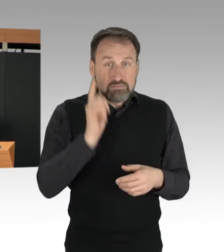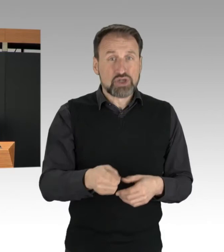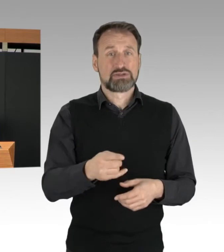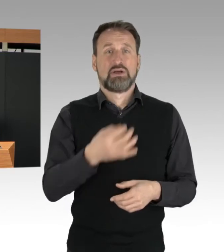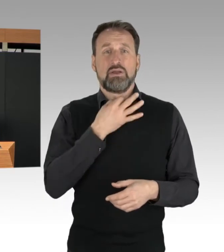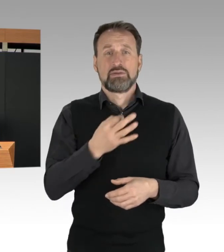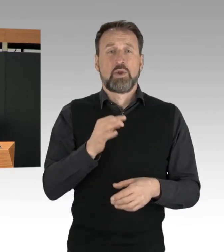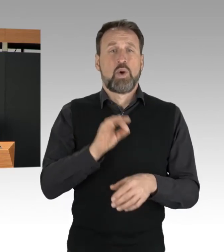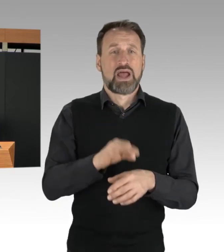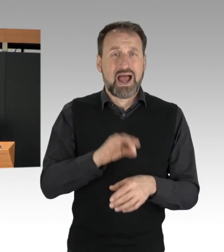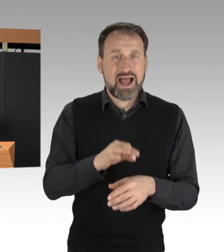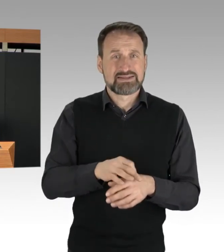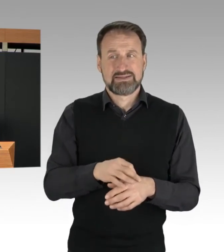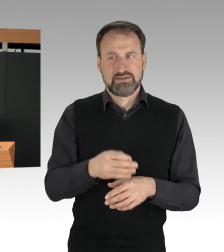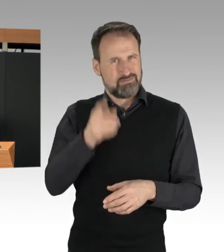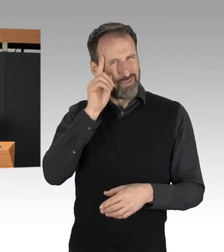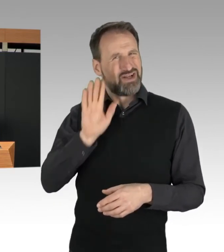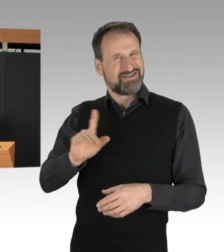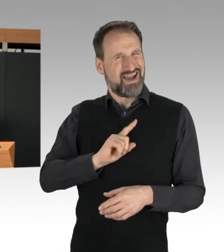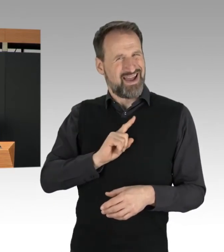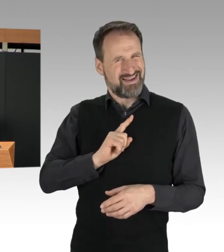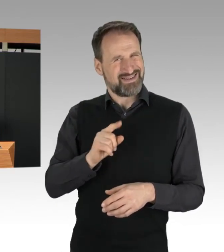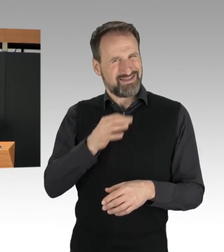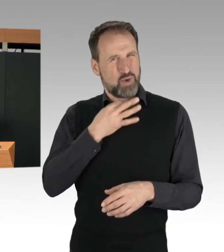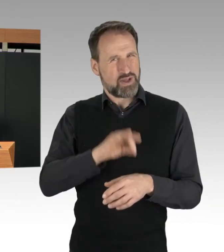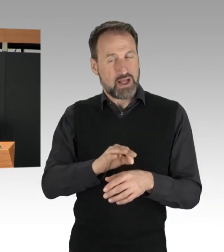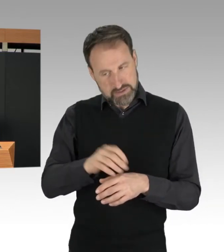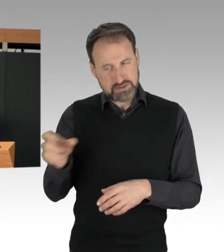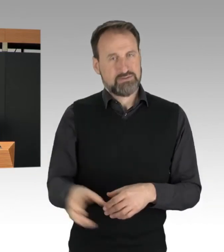aus der Verklebung lösen. Im Übrigen, durch die Verklebung,